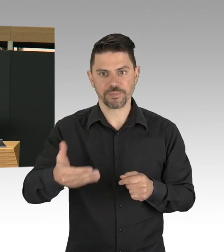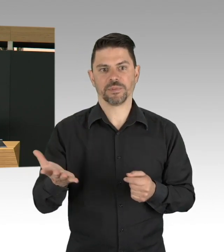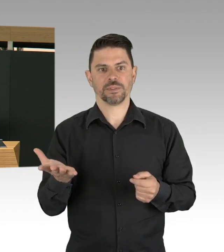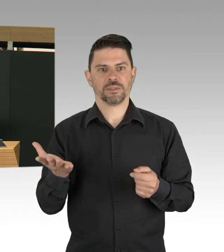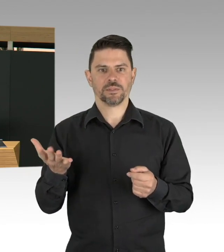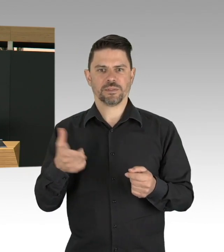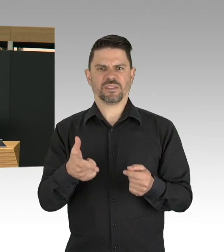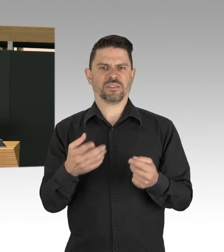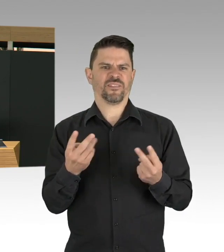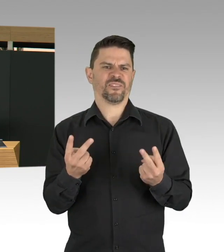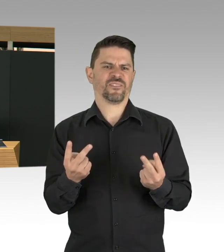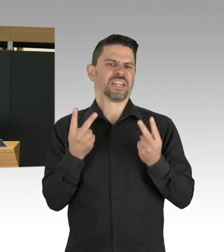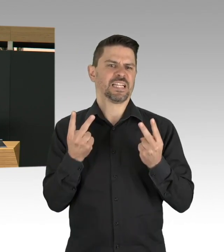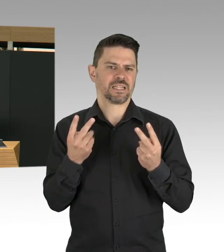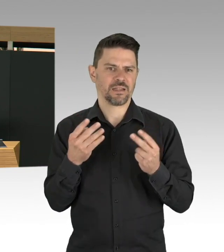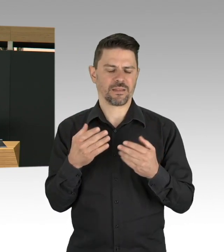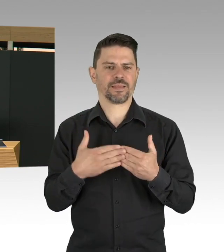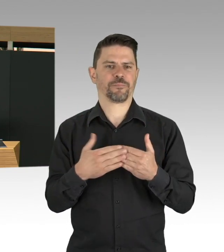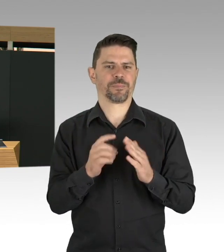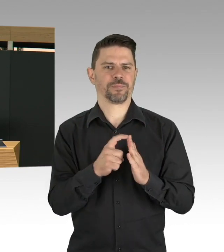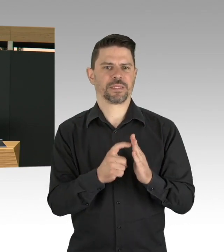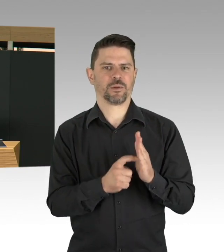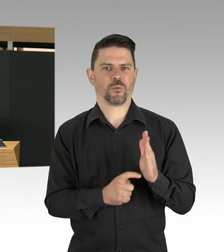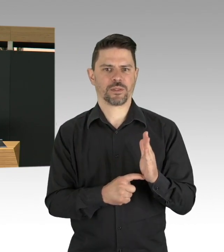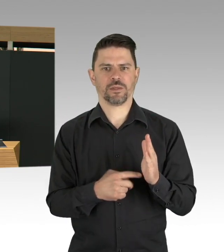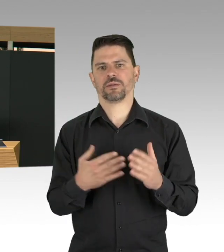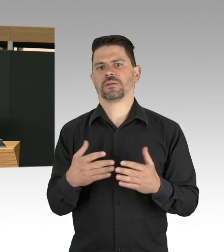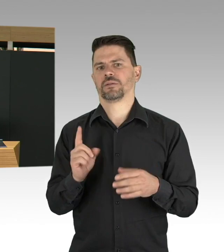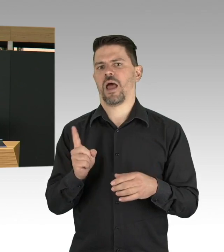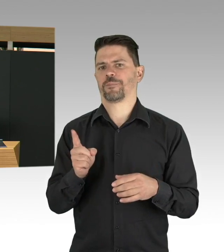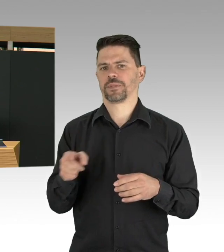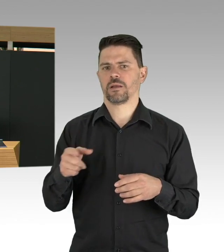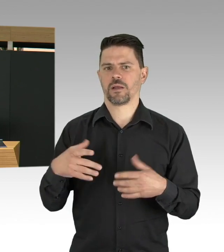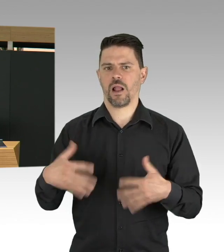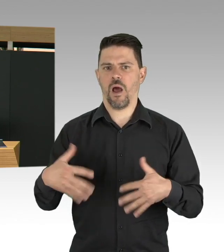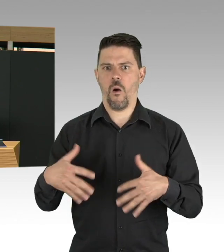wir erleben aber in dieser Krisenzeit, auch die solidarische Seite unserer Stadt,